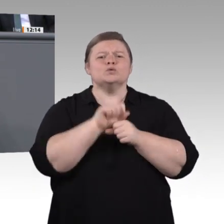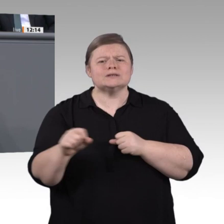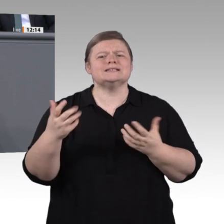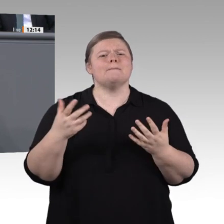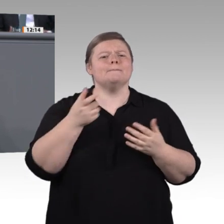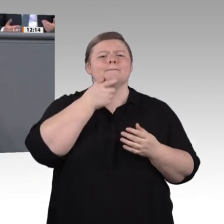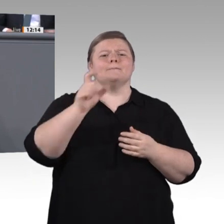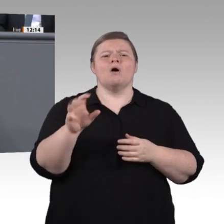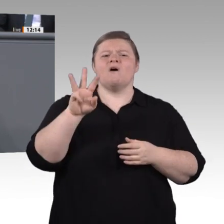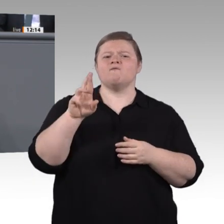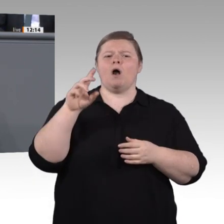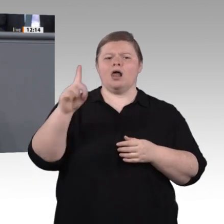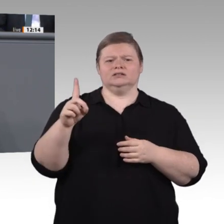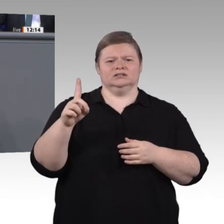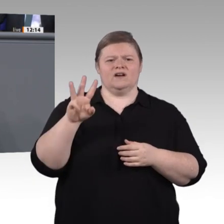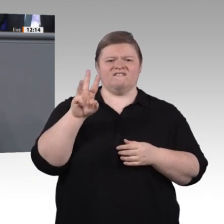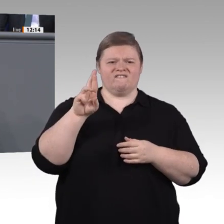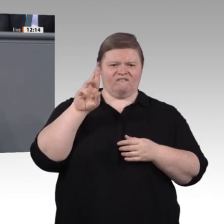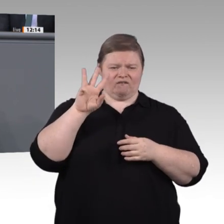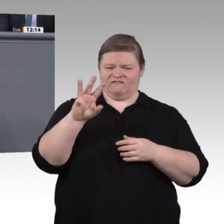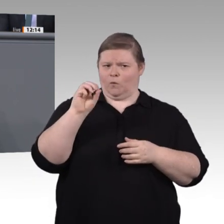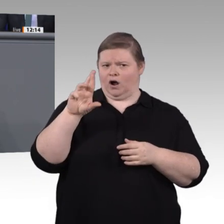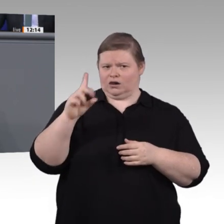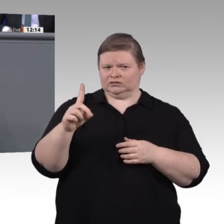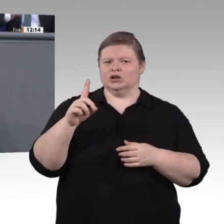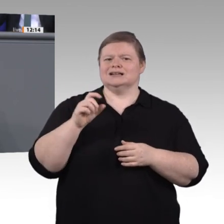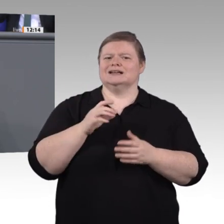Das sind die Fragen, die uns beschäftigen. Oder brauchen wir ganz neue Ausbildungskonzepte,